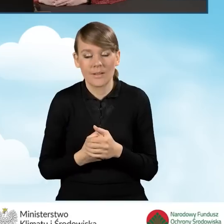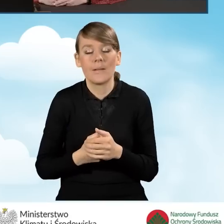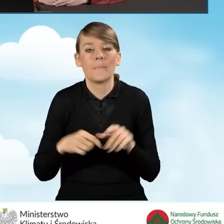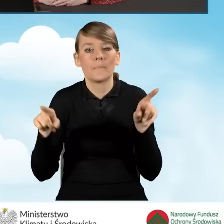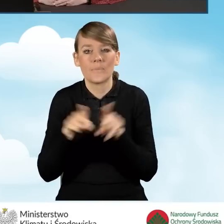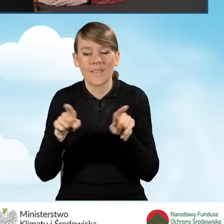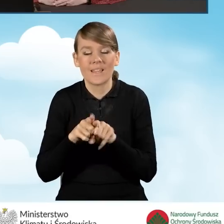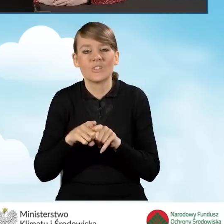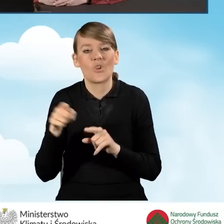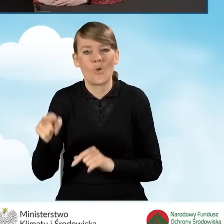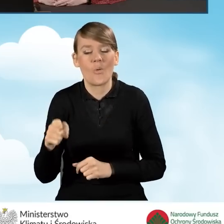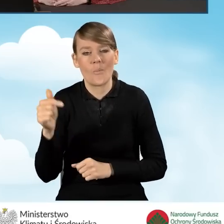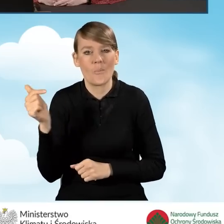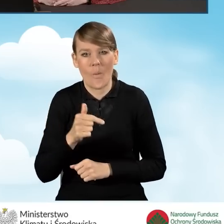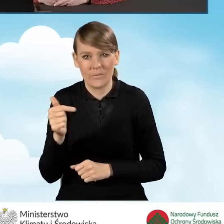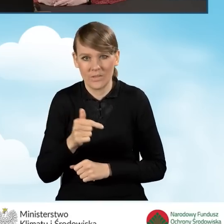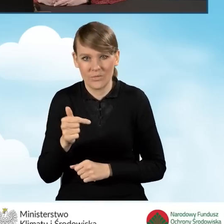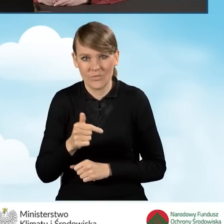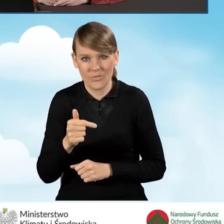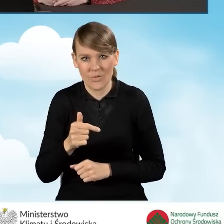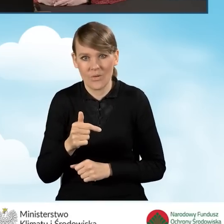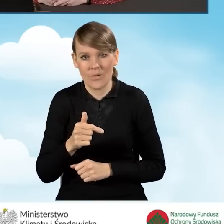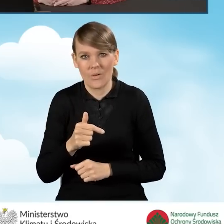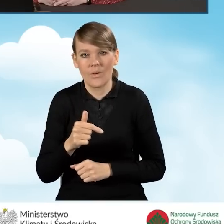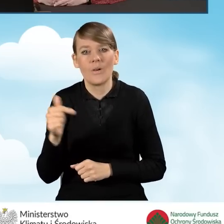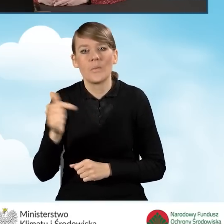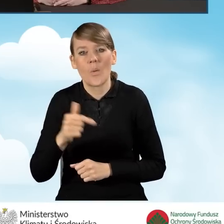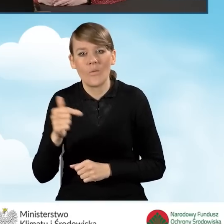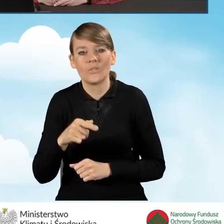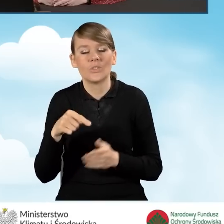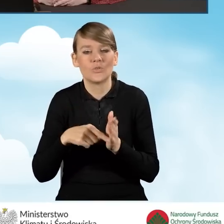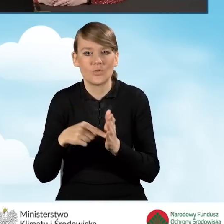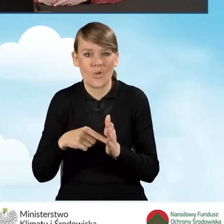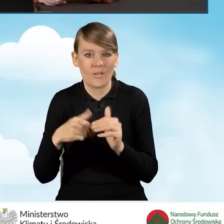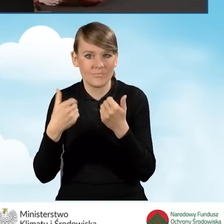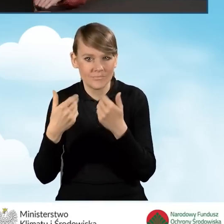oraz powinno być wystawione co najmniej do dnia złożenia,